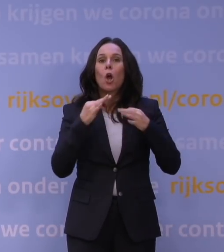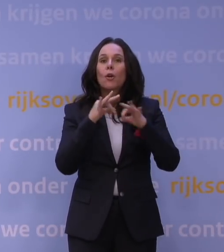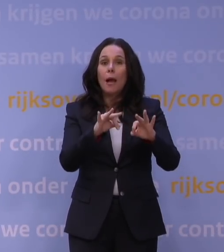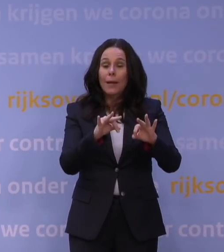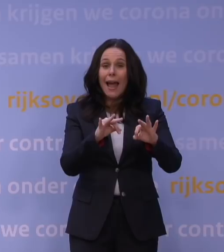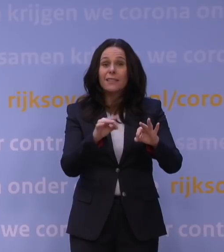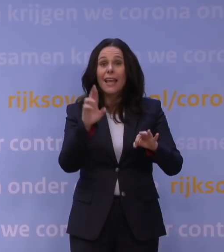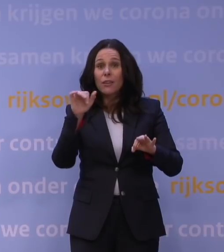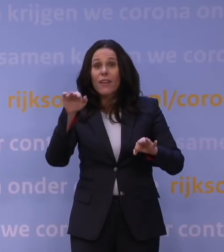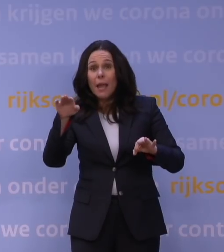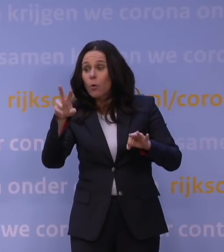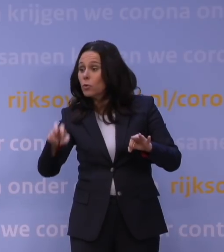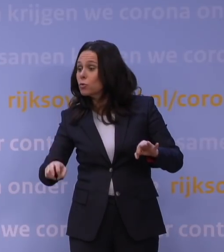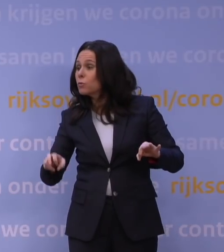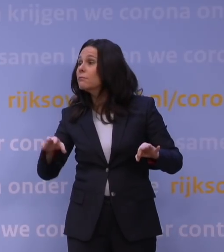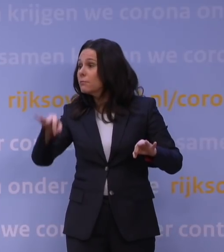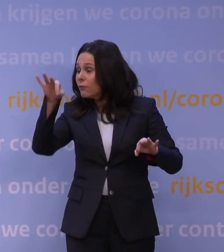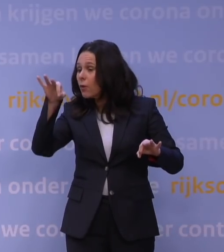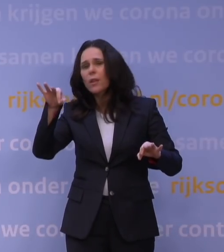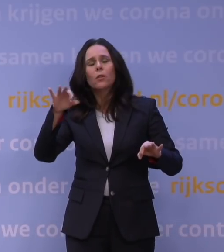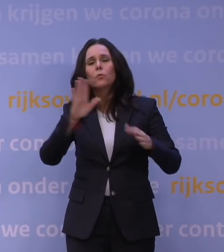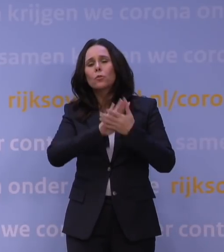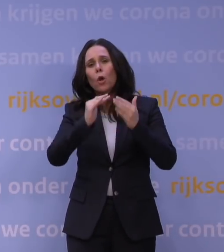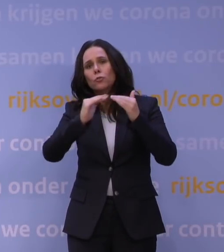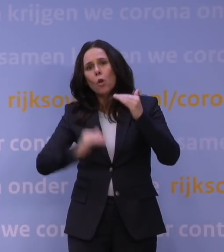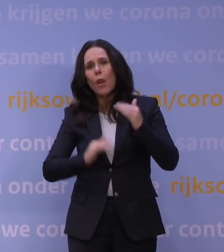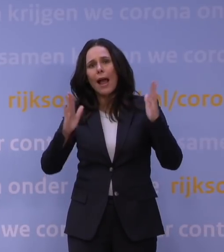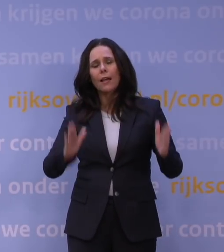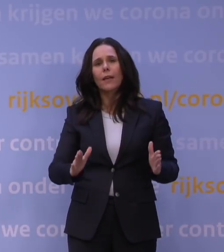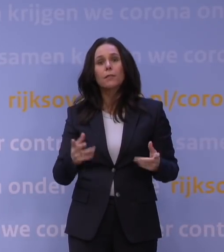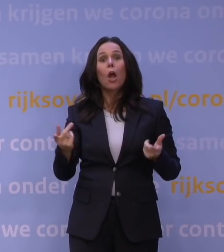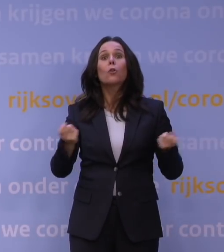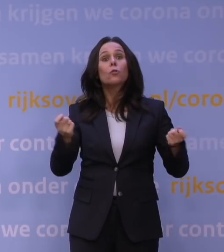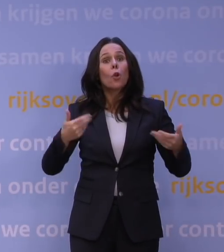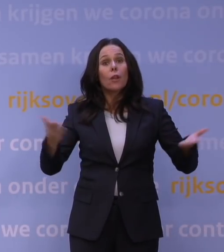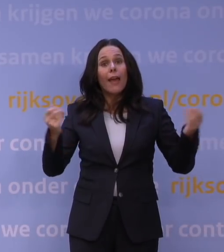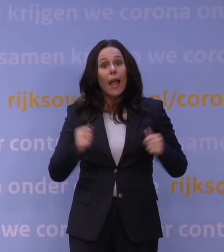is nog nooit zo laag geweest. Bent u de controle kwijt? Nee, en ik zal u ook zeggen dat ik het niet met u eens ben.